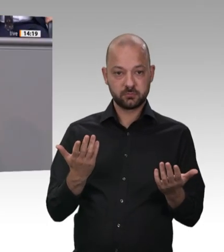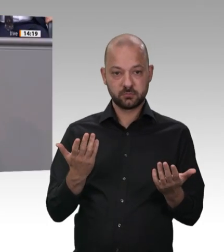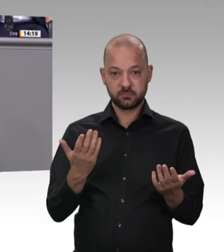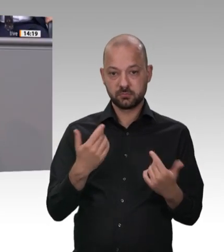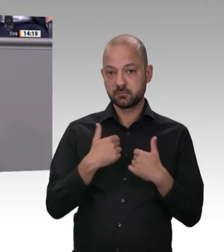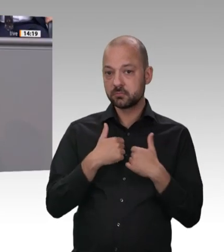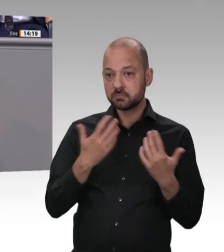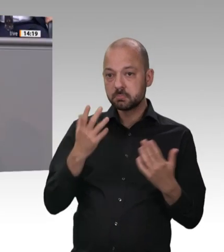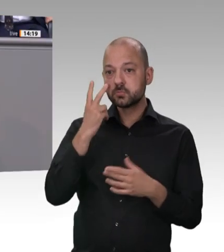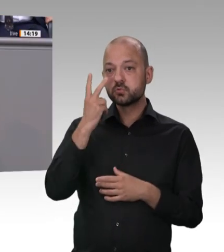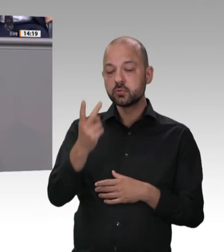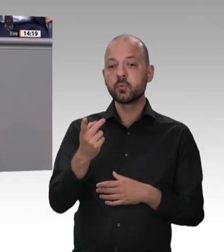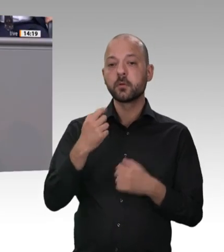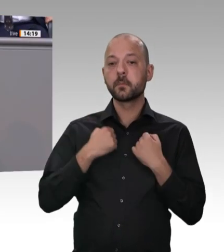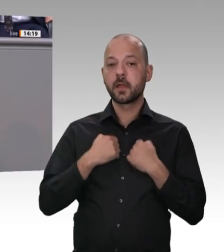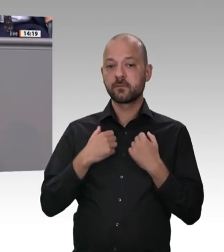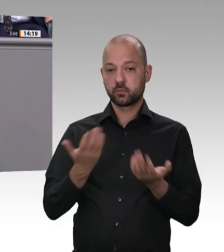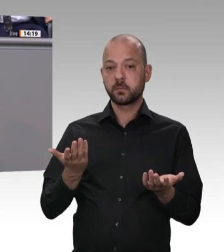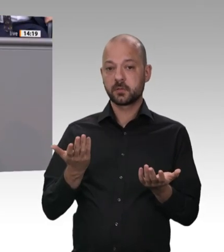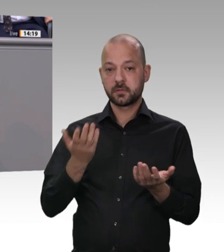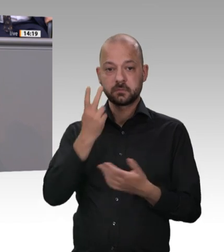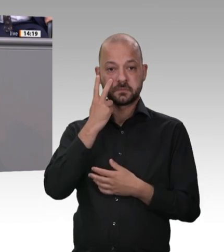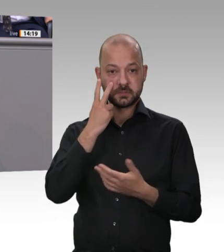in jedem Bundesland scharf kontrolliert wird – ob rot-rotgrün, ob rot-schwarz,